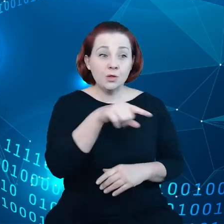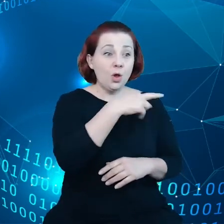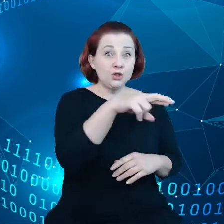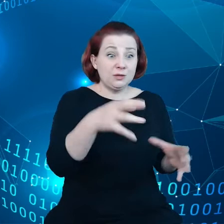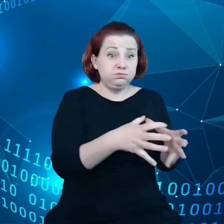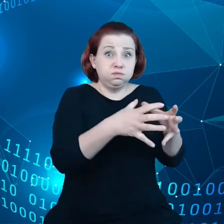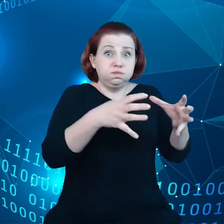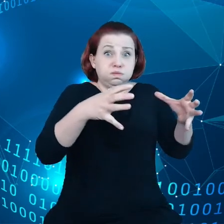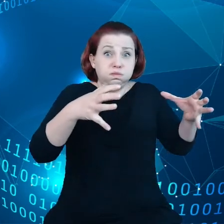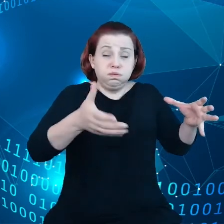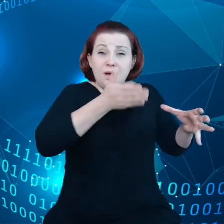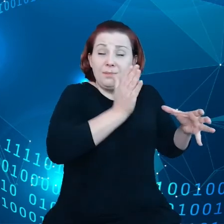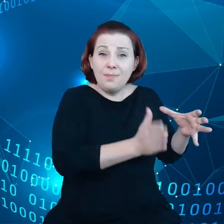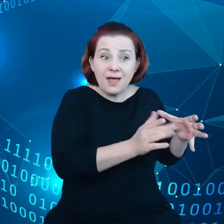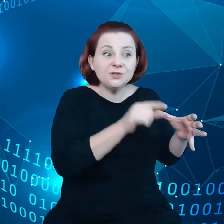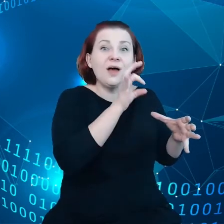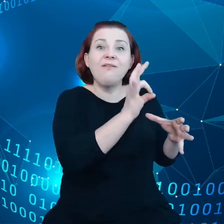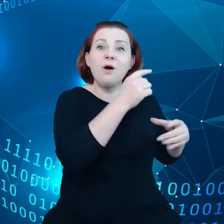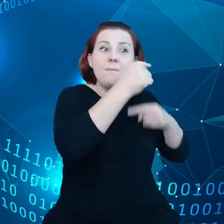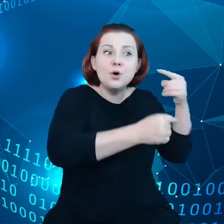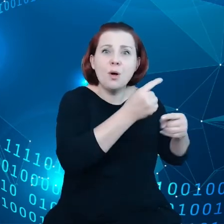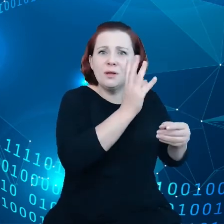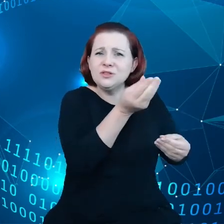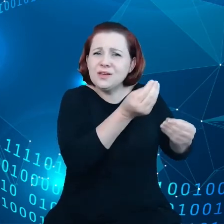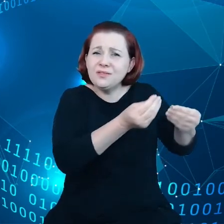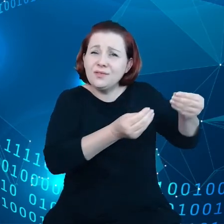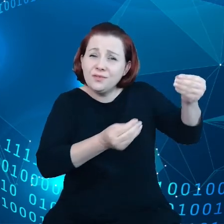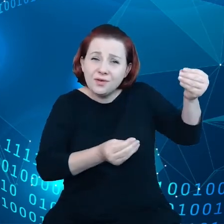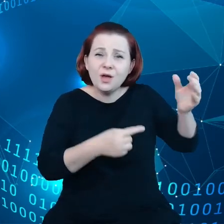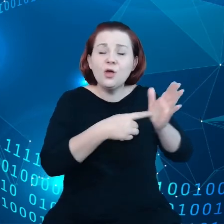Tych produktów będzie więcej osiągnie poziom 20 miliardów.